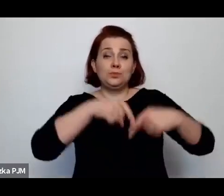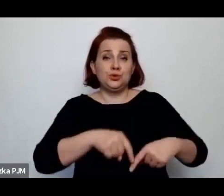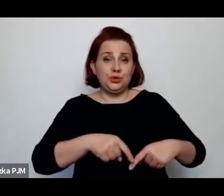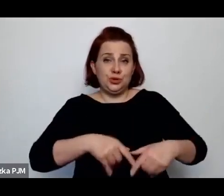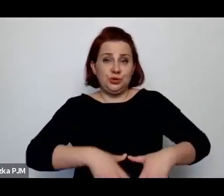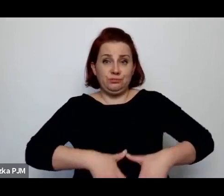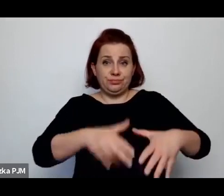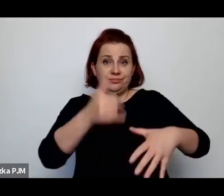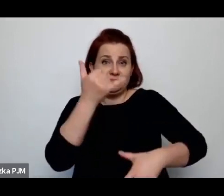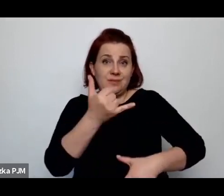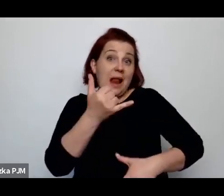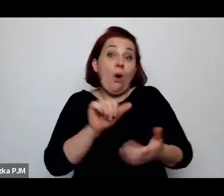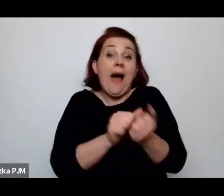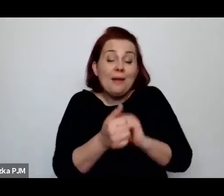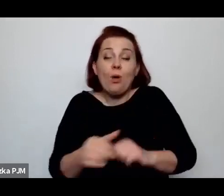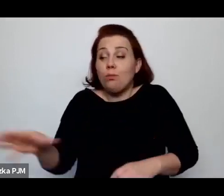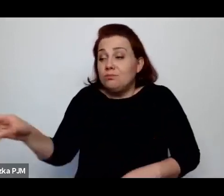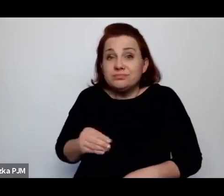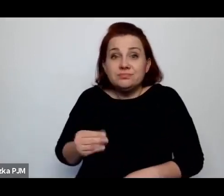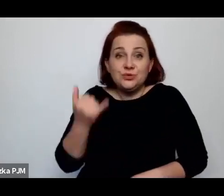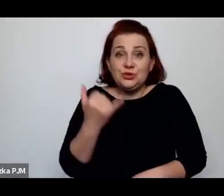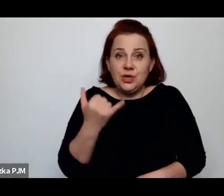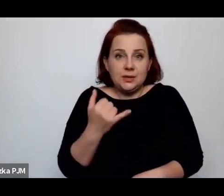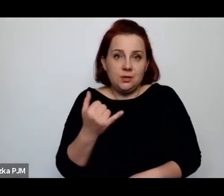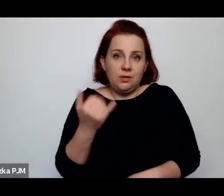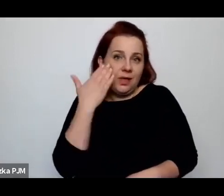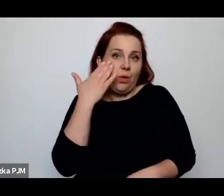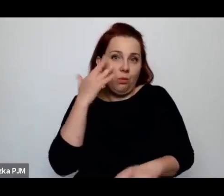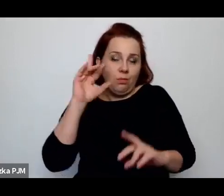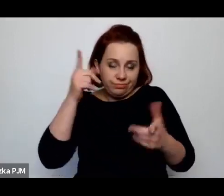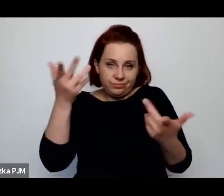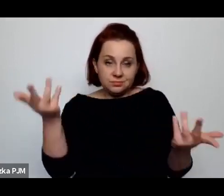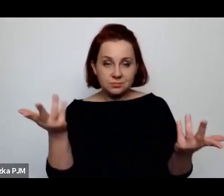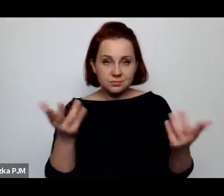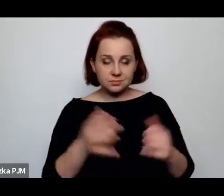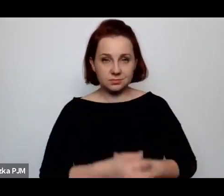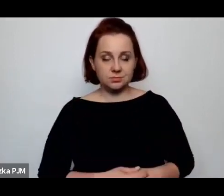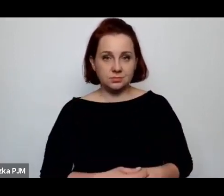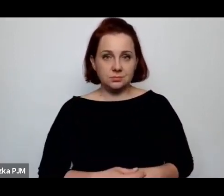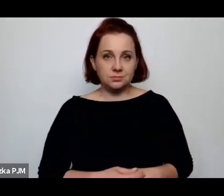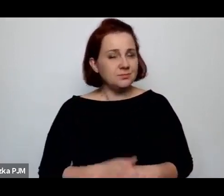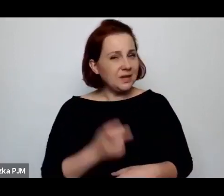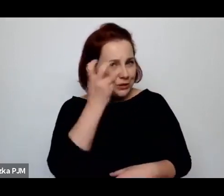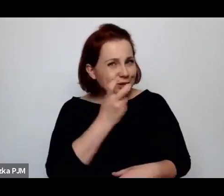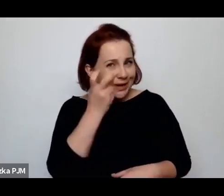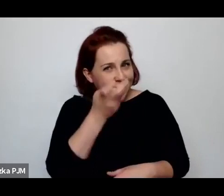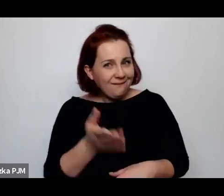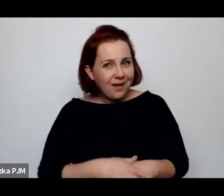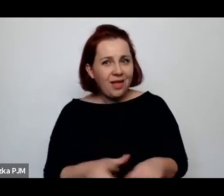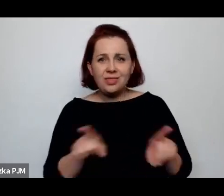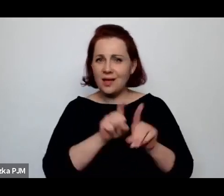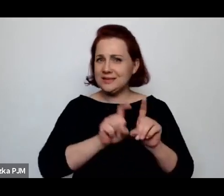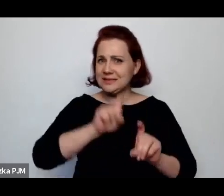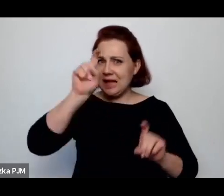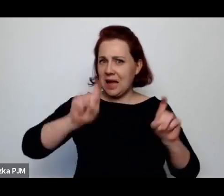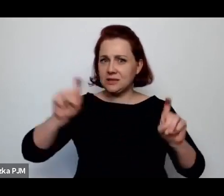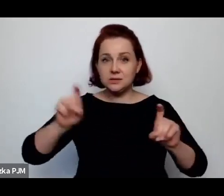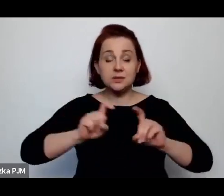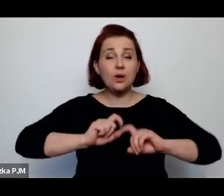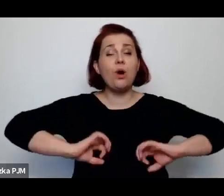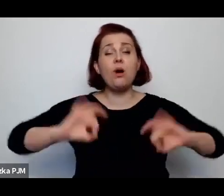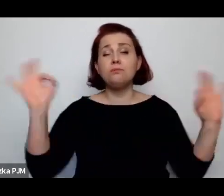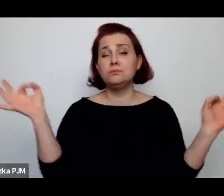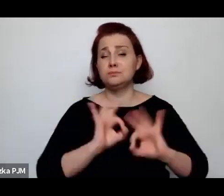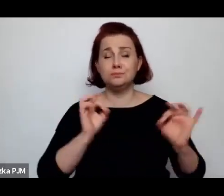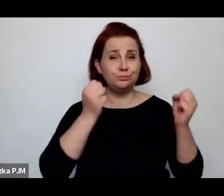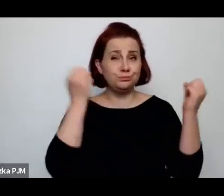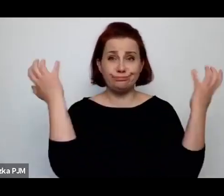więc to jest właśnie ciekawe i to w ogóle tutaj statyki są przerażające i się krzyżują